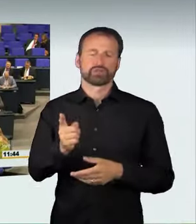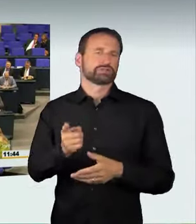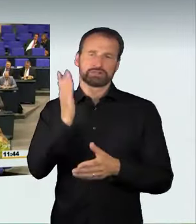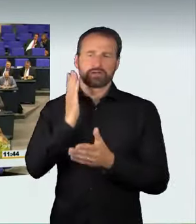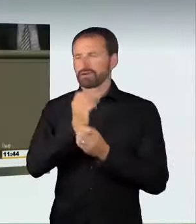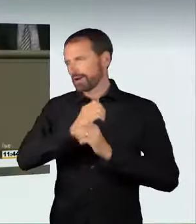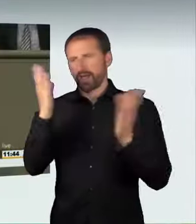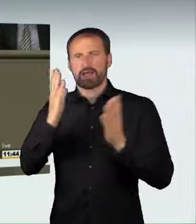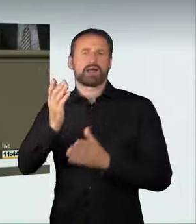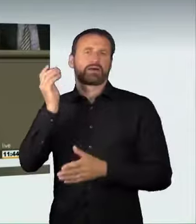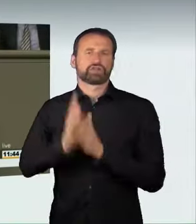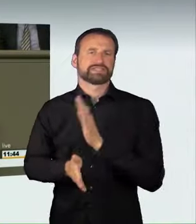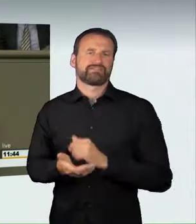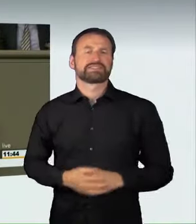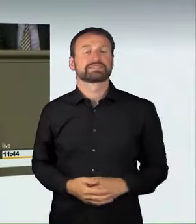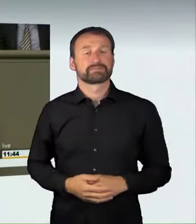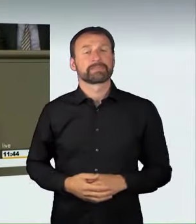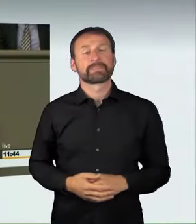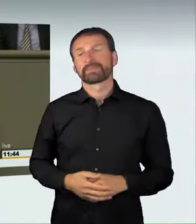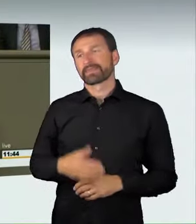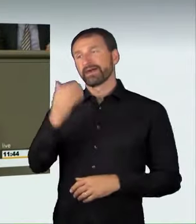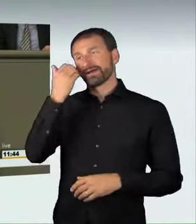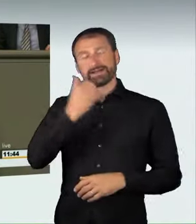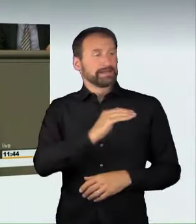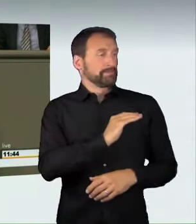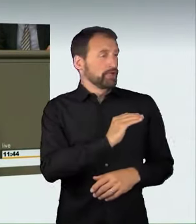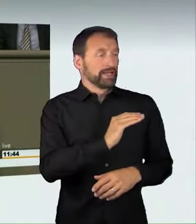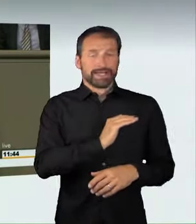Liebe Kolleginnen und Kollegen, ich bedanke mich bei den Verkehrspolitikern